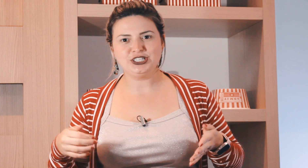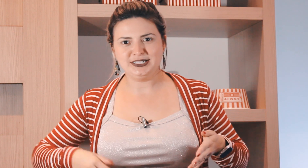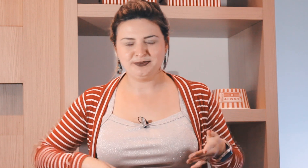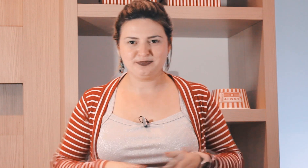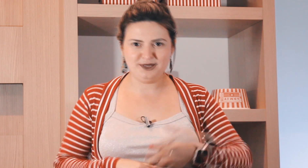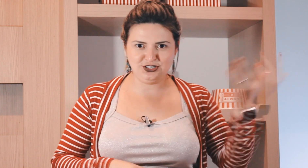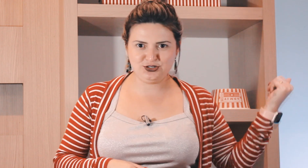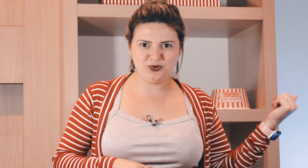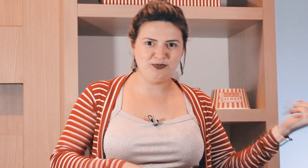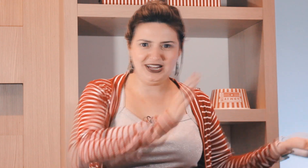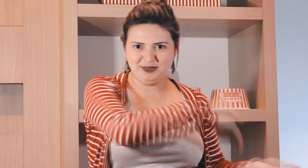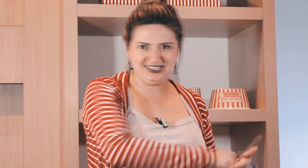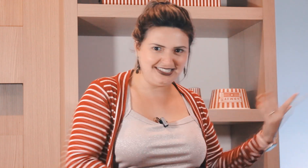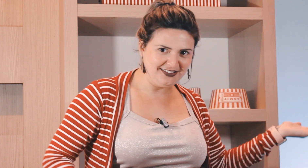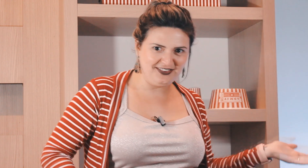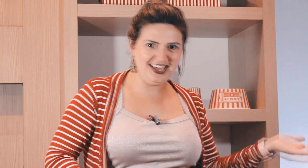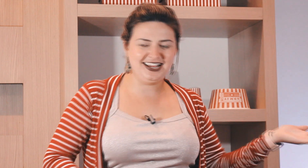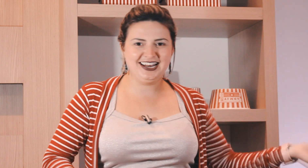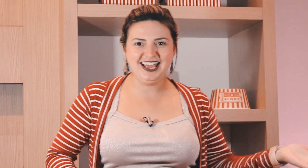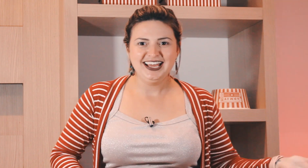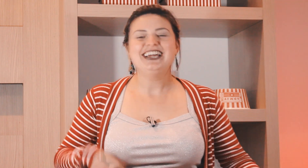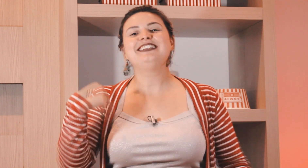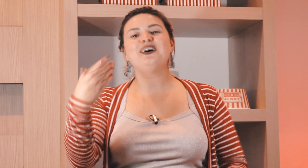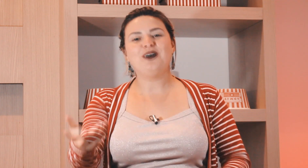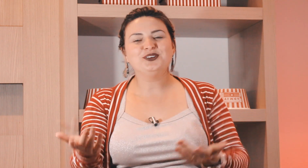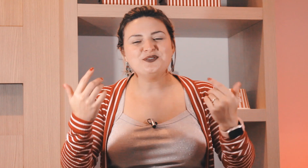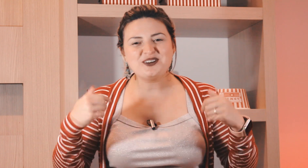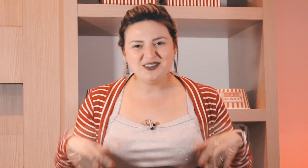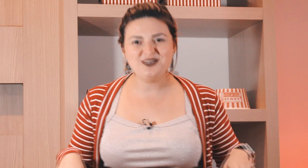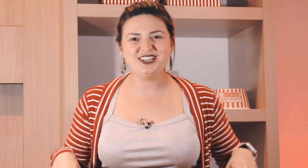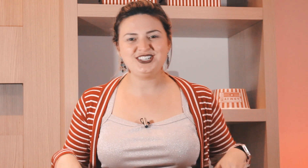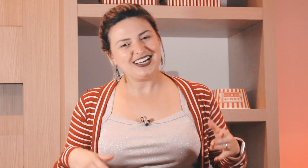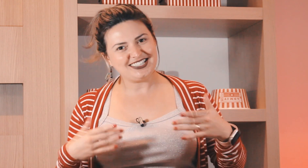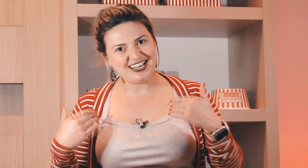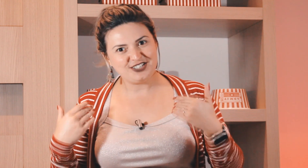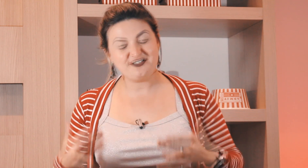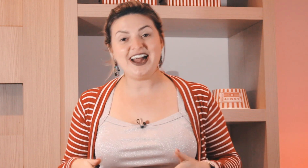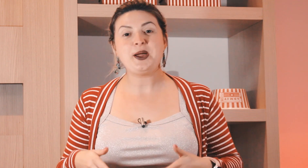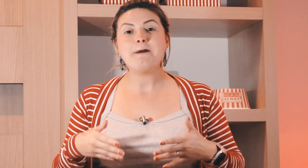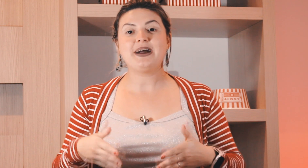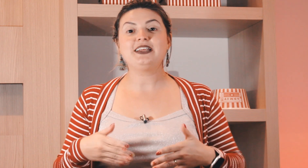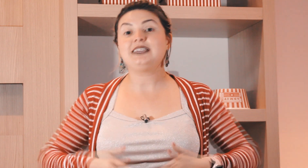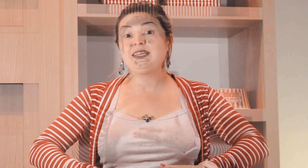a igreja pedir desculpa lá pela Sexta-feira né então no domingo à noite a gente vai para